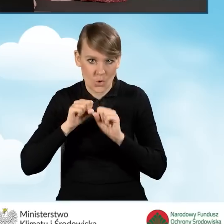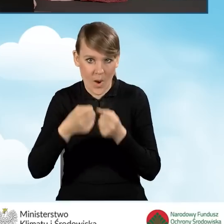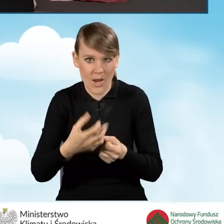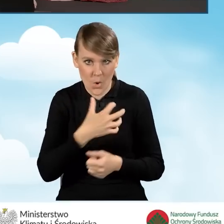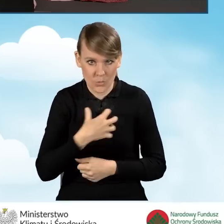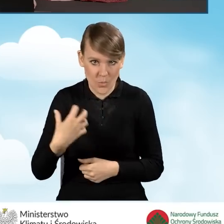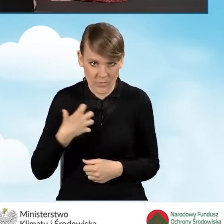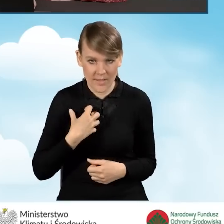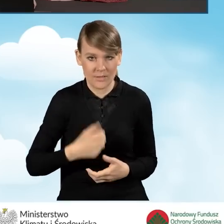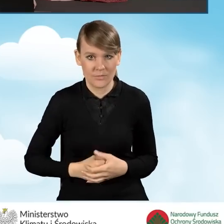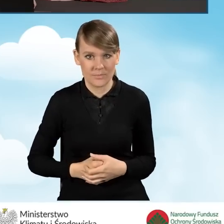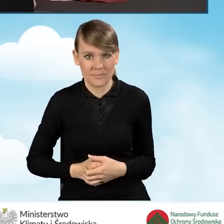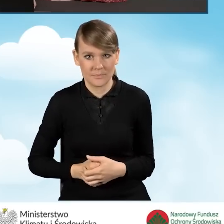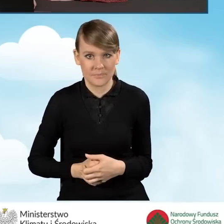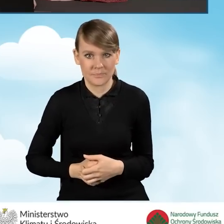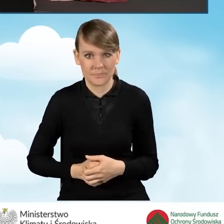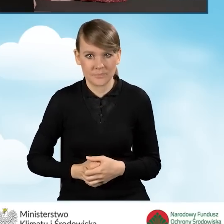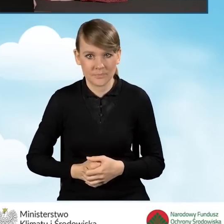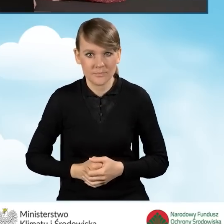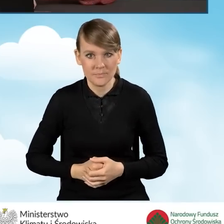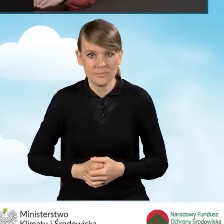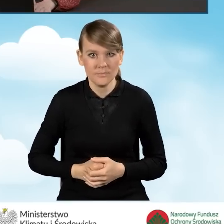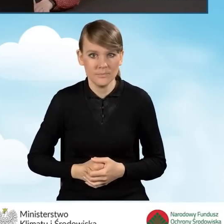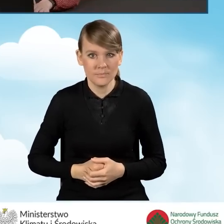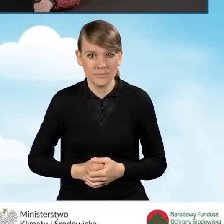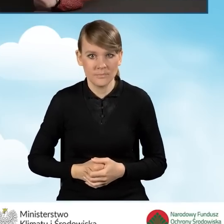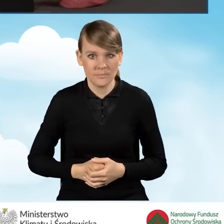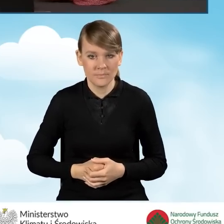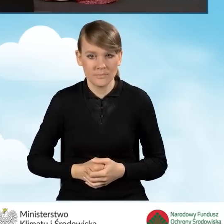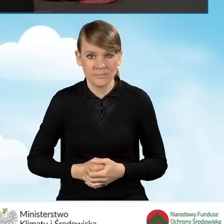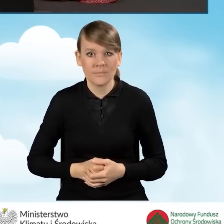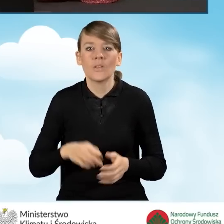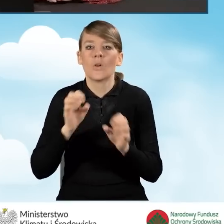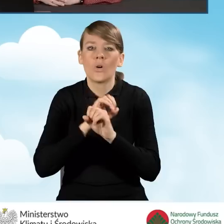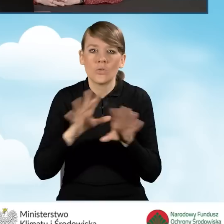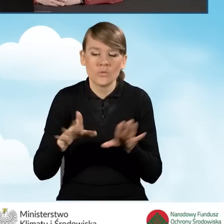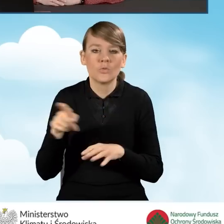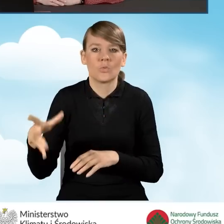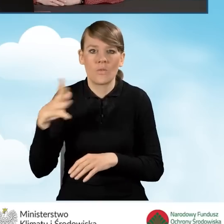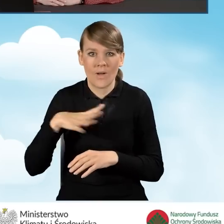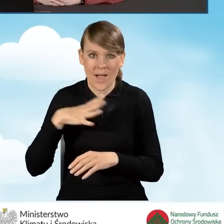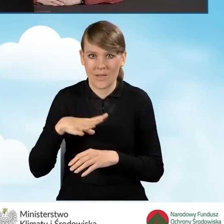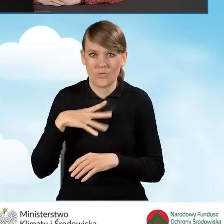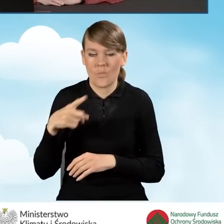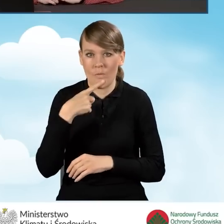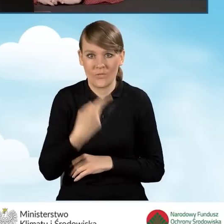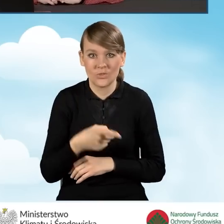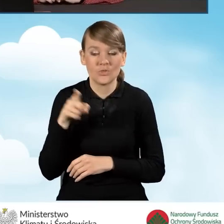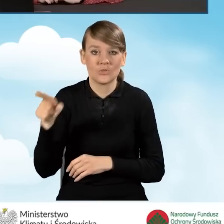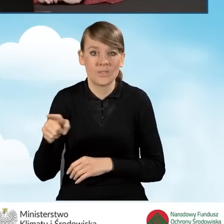w rozumieniu programu. Oczywiście tutaj warto podkreślić, że te pola wypełniane są tylko